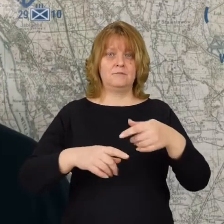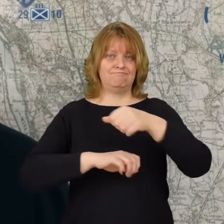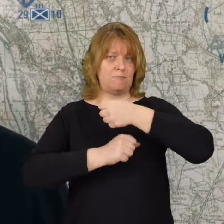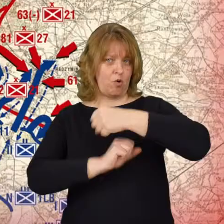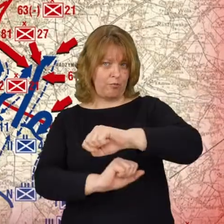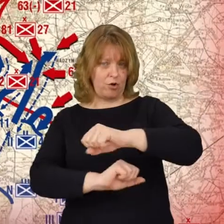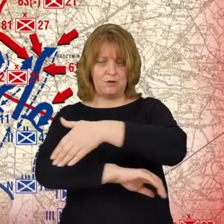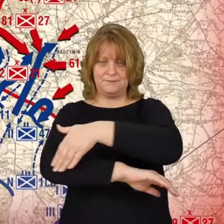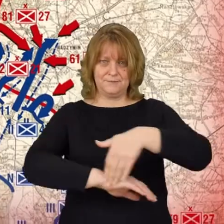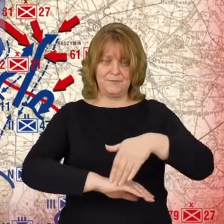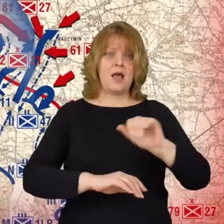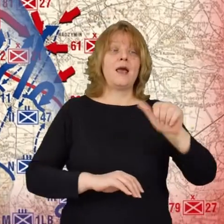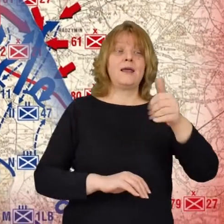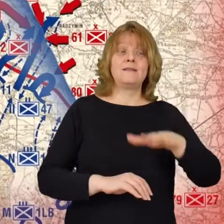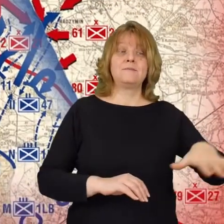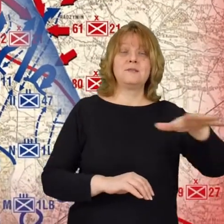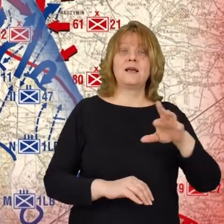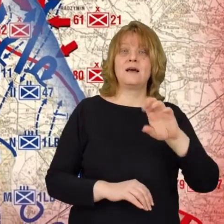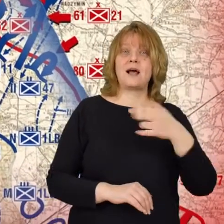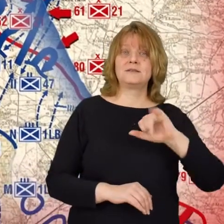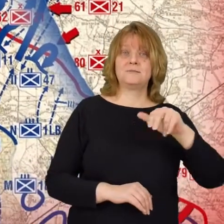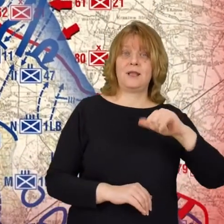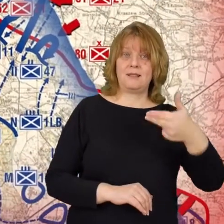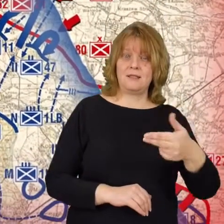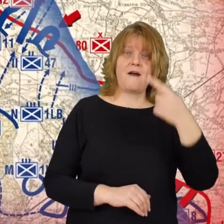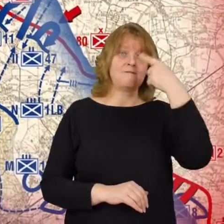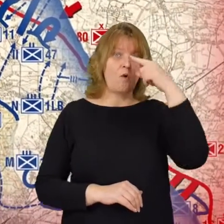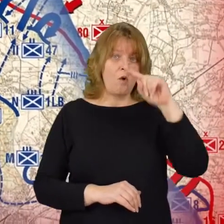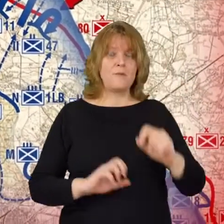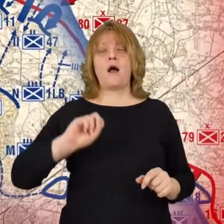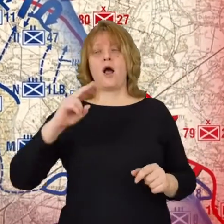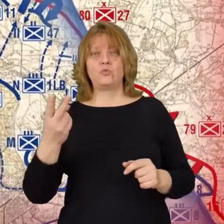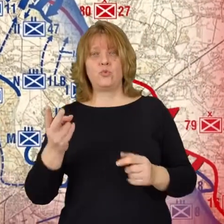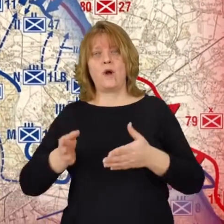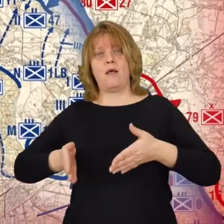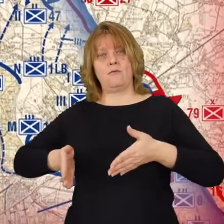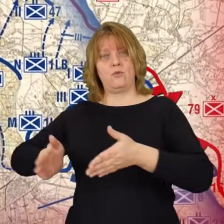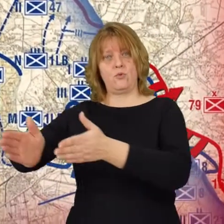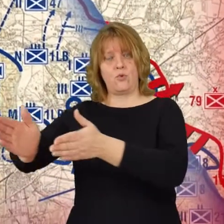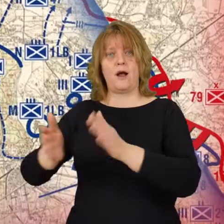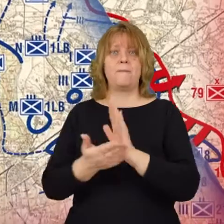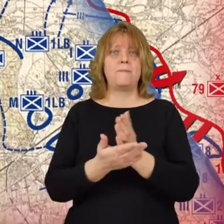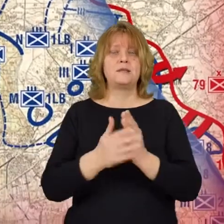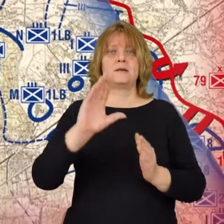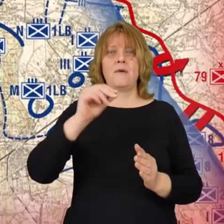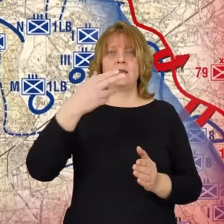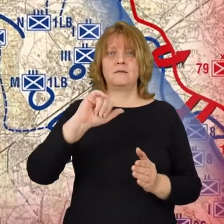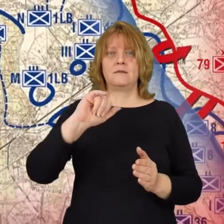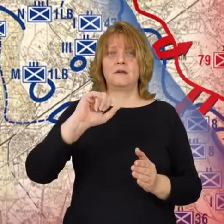jedną pod Radzyminem, Wołominem. Drugą na drodze obwodowej między Beniaminowem,